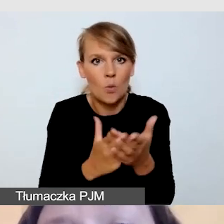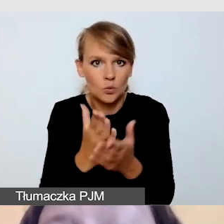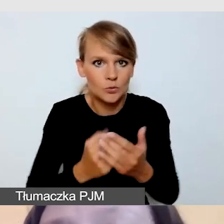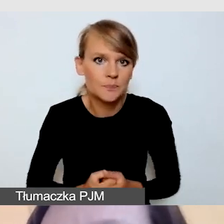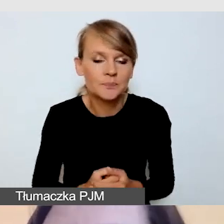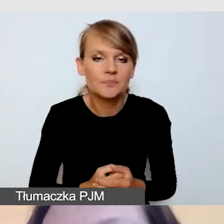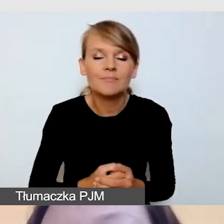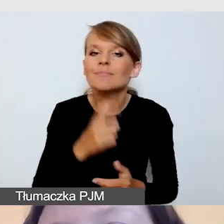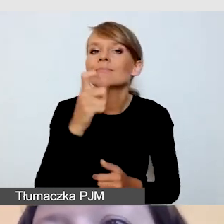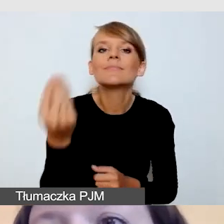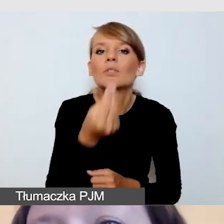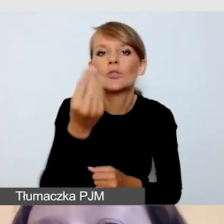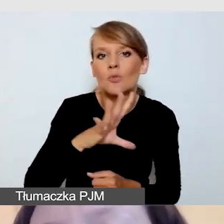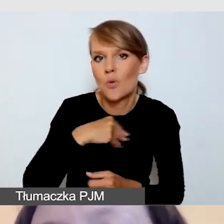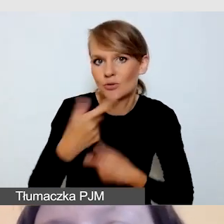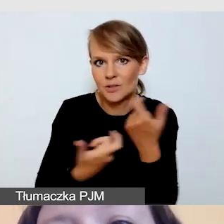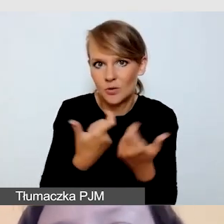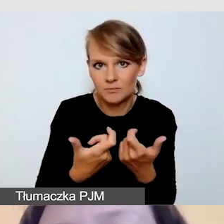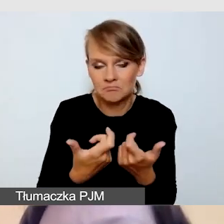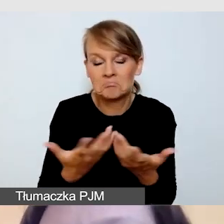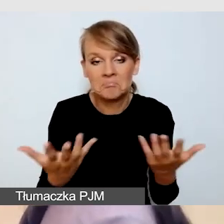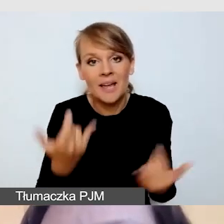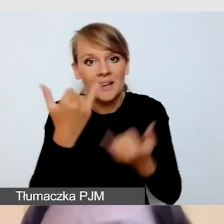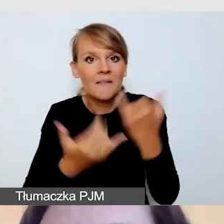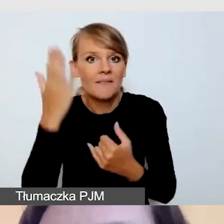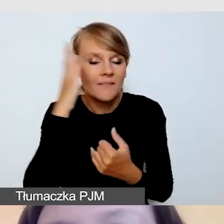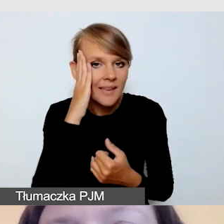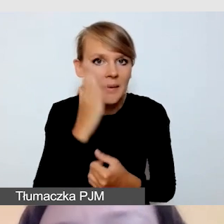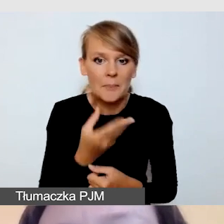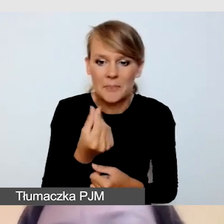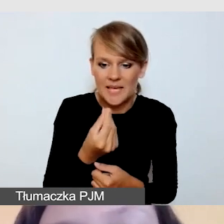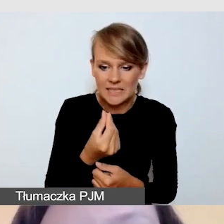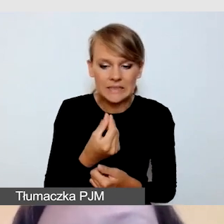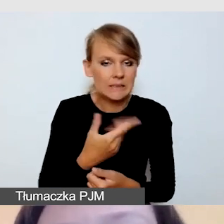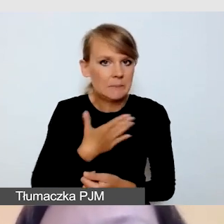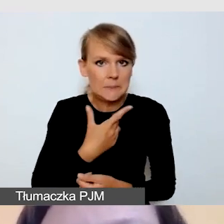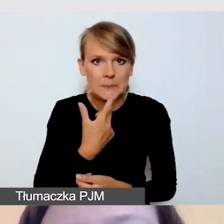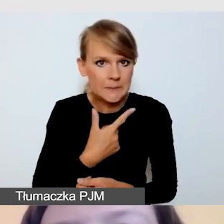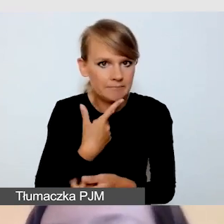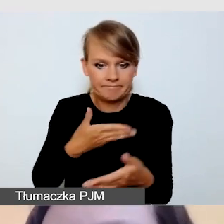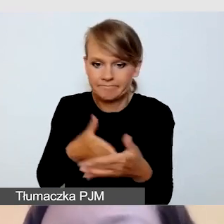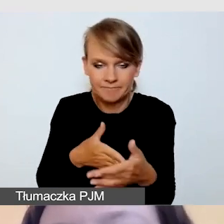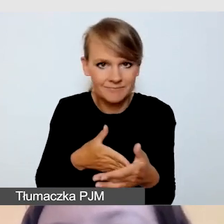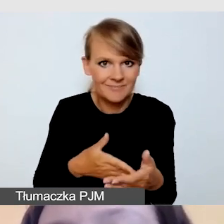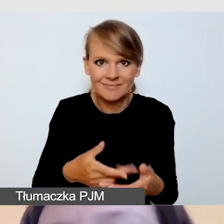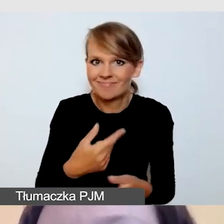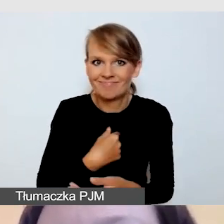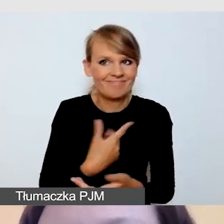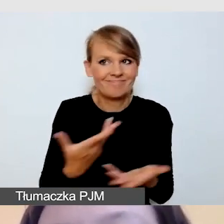Jeśli wiemy, że mamy bardzo ograniczone środki finansowe i nie będzie nas stać na profesjonalną transmisję,